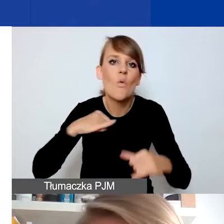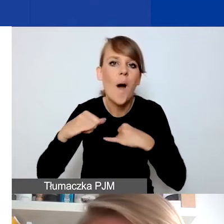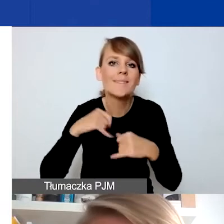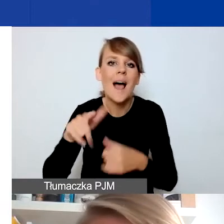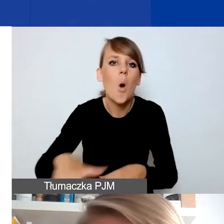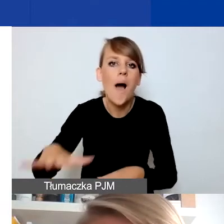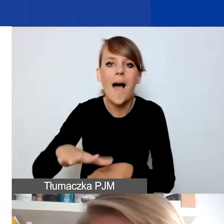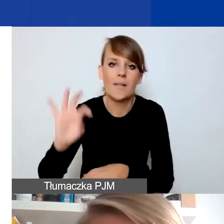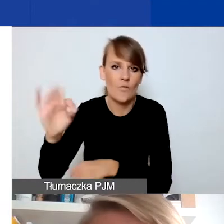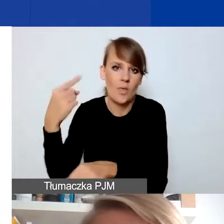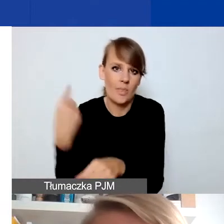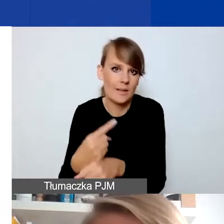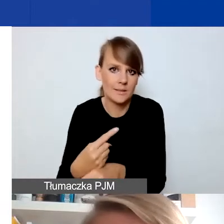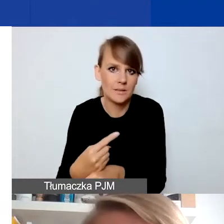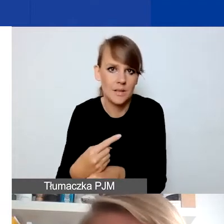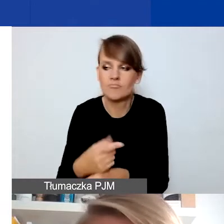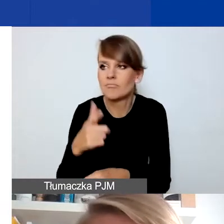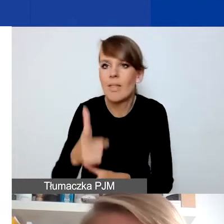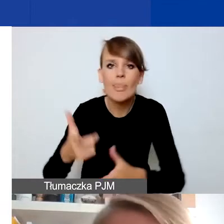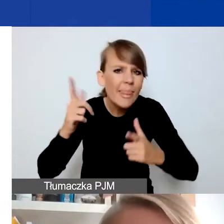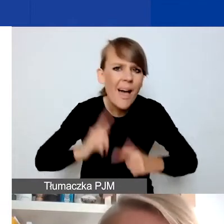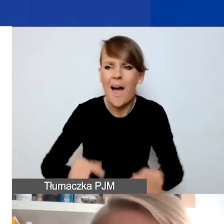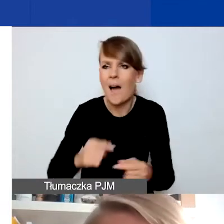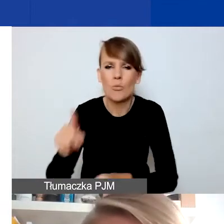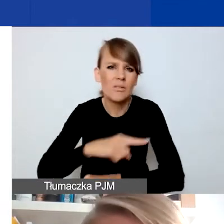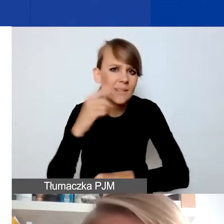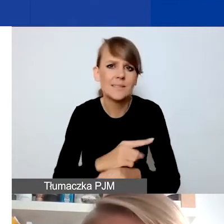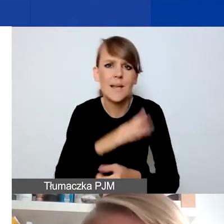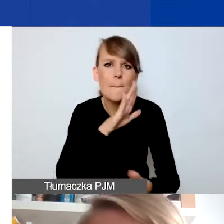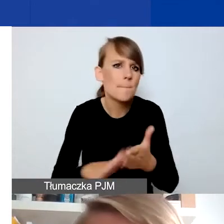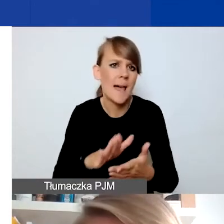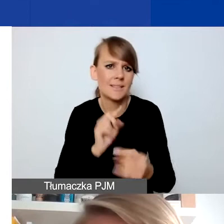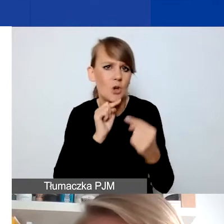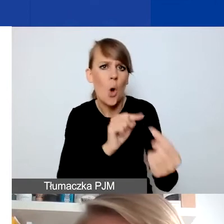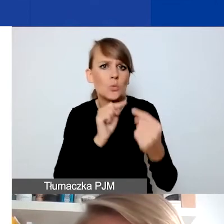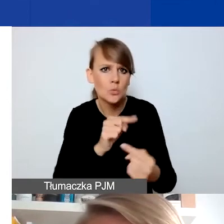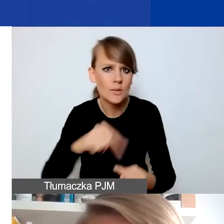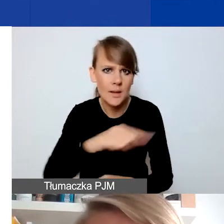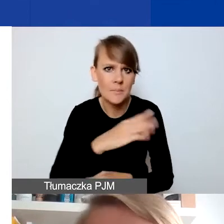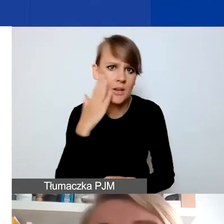podejmowanymi w nagły, gwałtowny sposób, bez konsultacji z mieszkańcami - czy to mogą być takie pomysły?